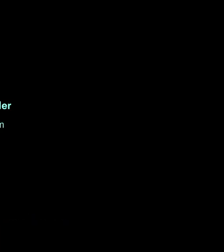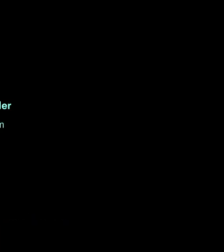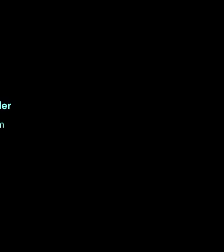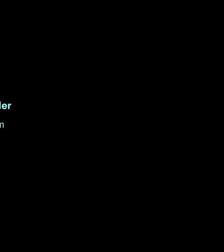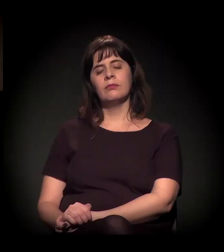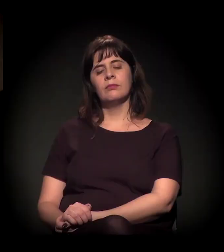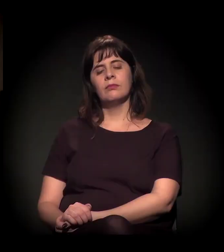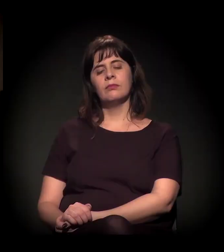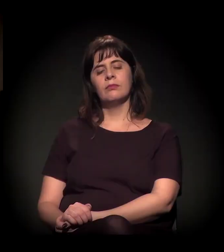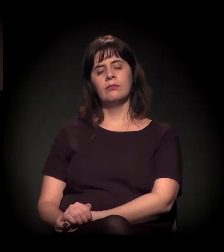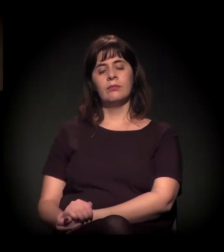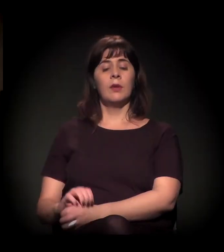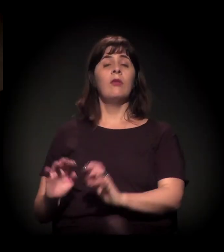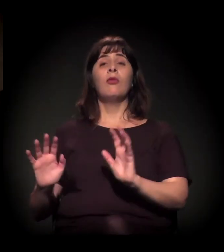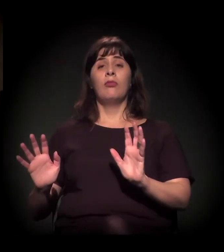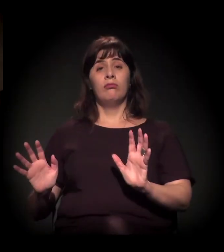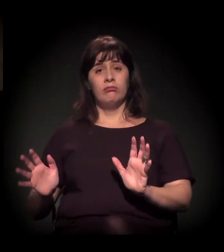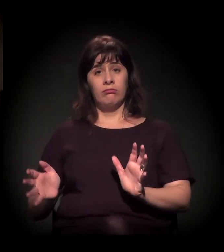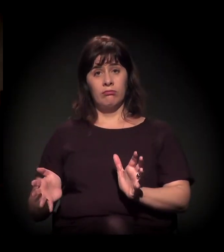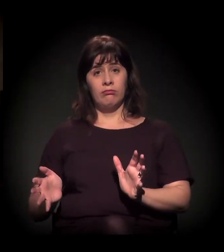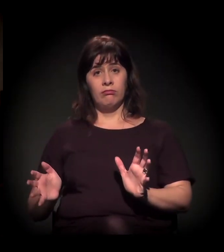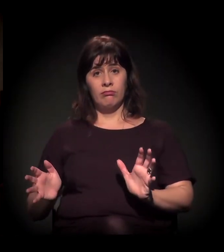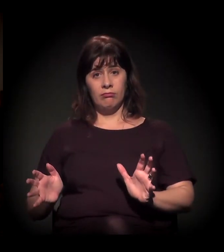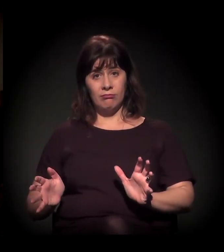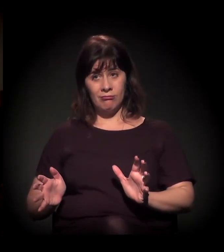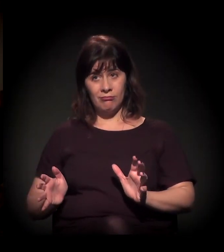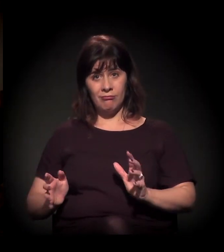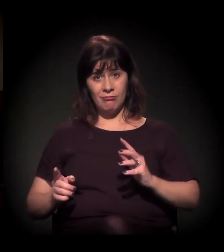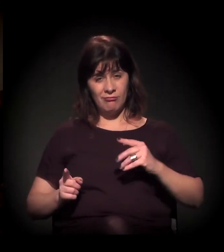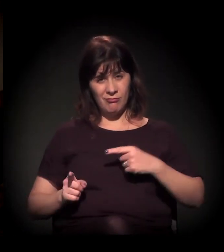Aí é uma provocação a você que tem o “Craco” no seu próprio nome.